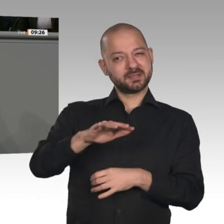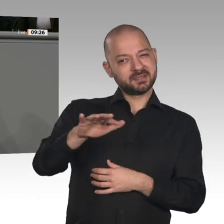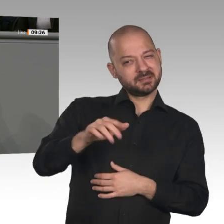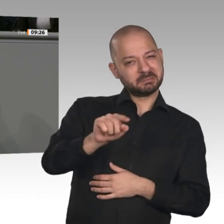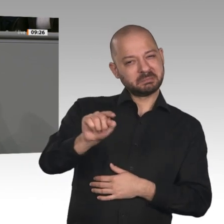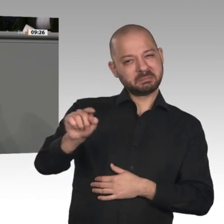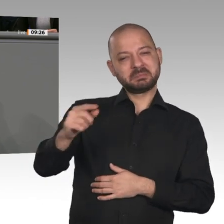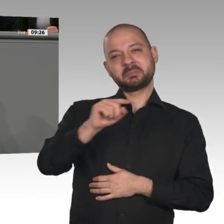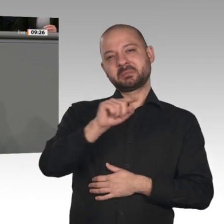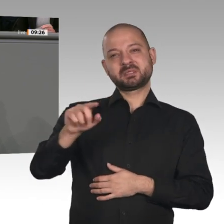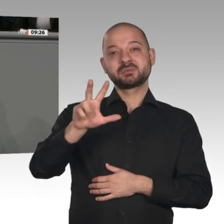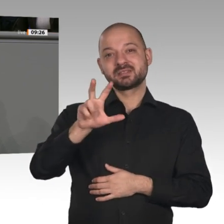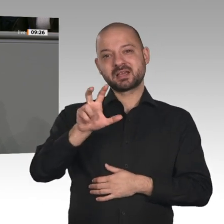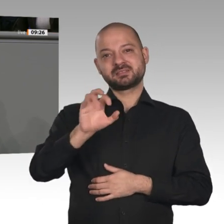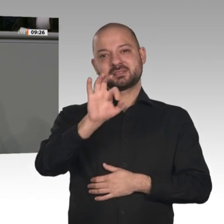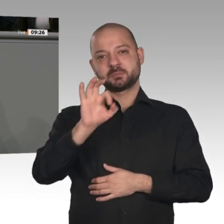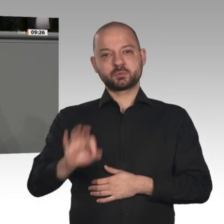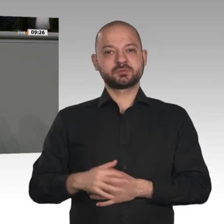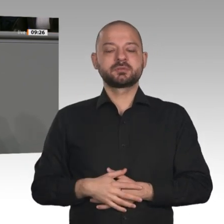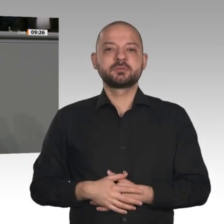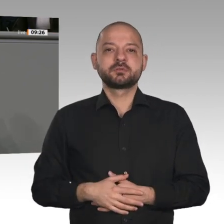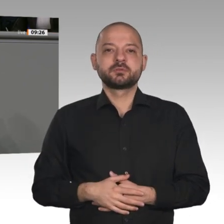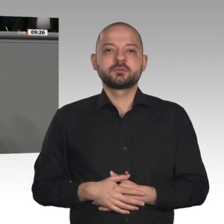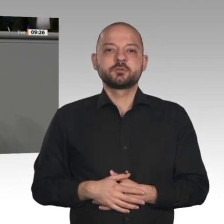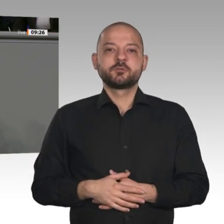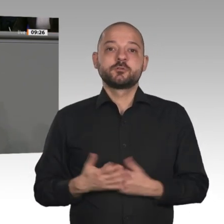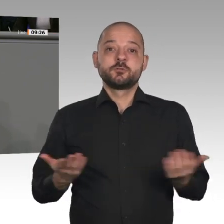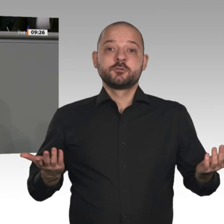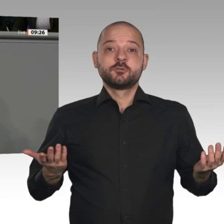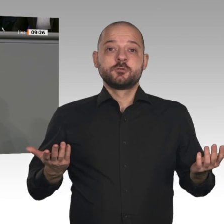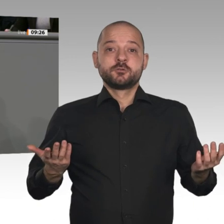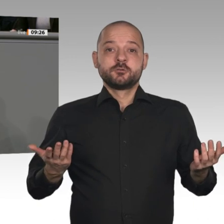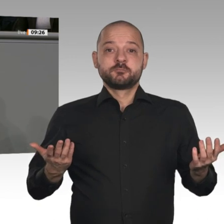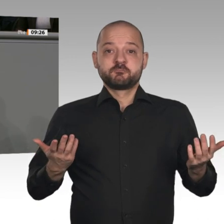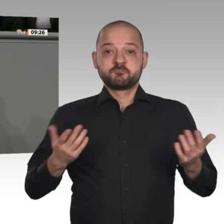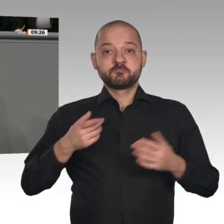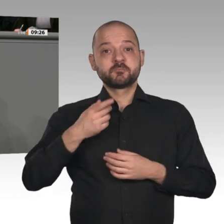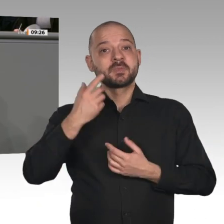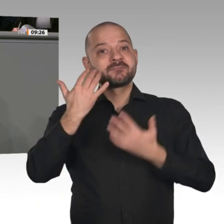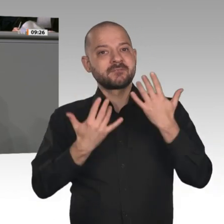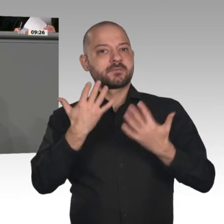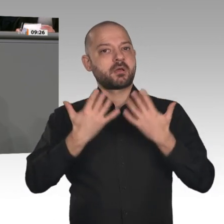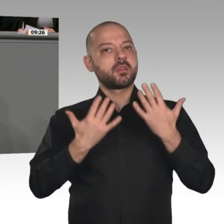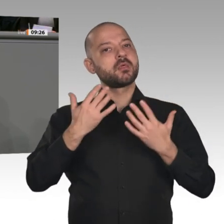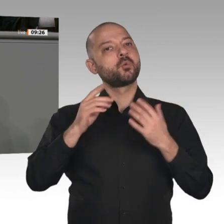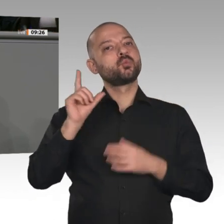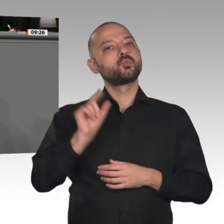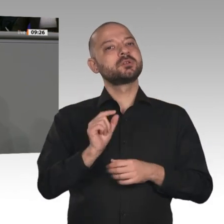verzehnfacht. Das bedeutet große Sorgen bei Beschäftigten mittelständischer Unternehmen.